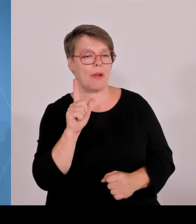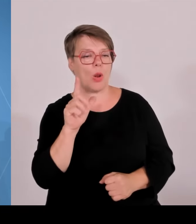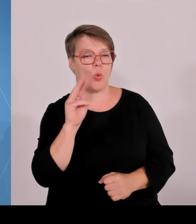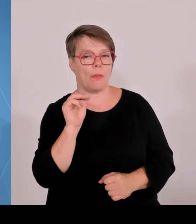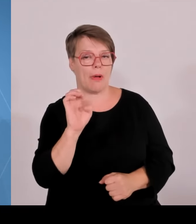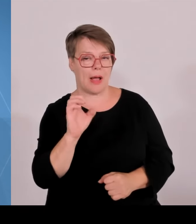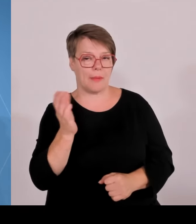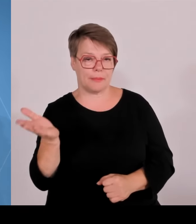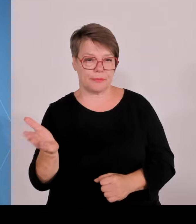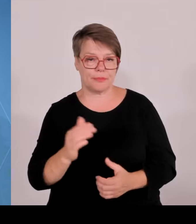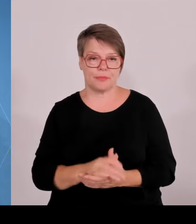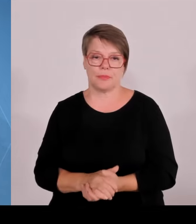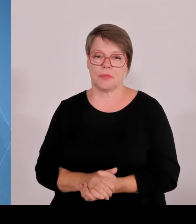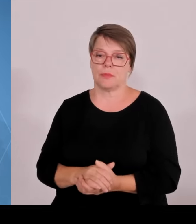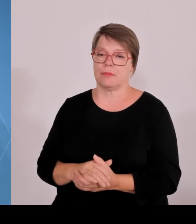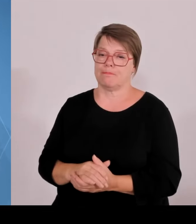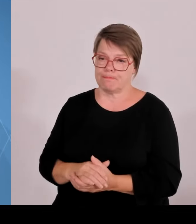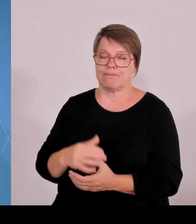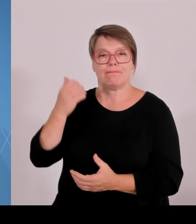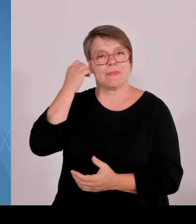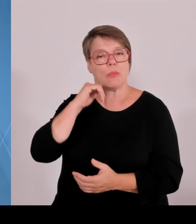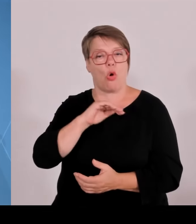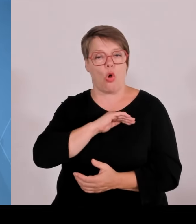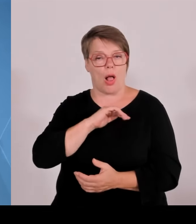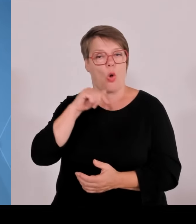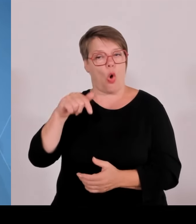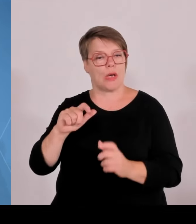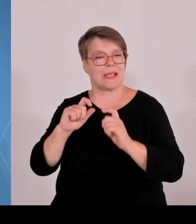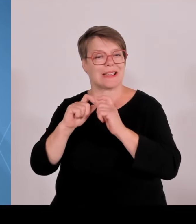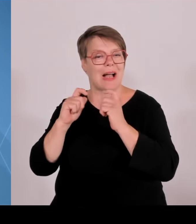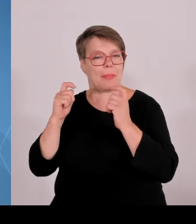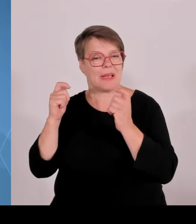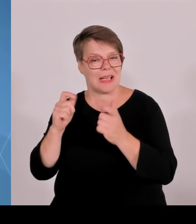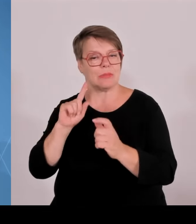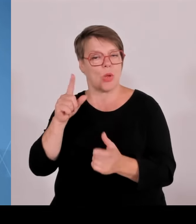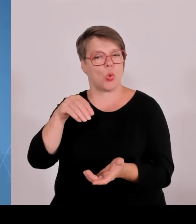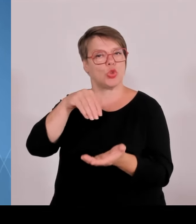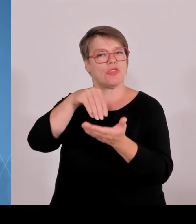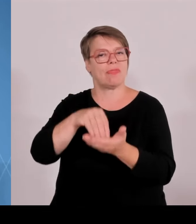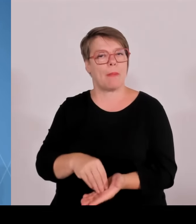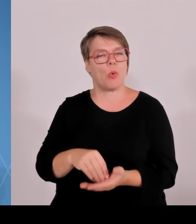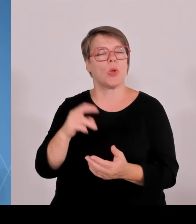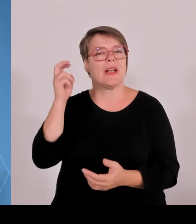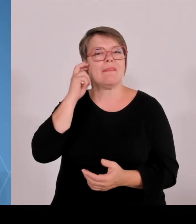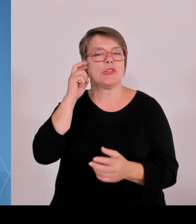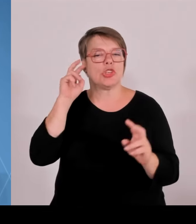überhaupt im Moment Schlag auf Schlag geht beim Ausbau der Innovations- und Wissenschaftslandschaft im Freistaat Bayern.